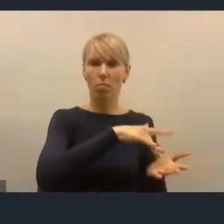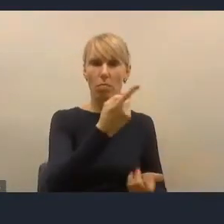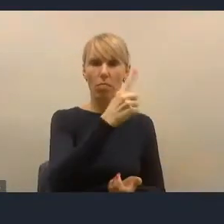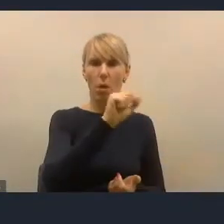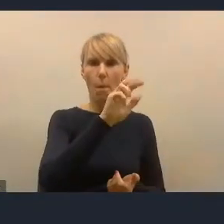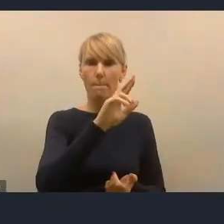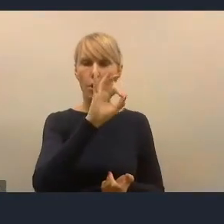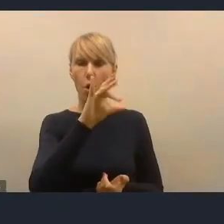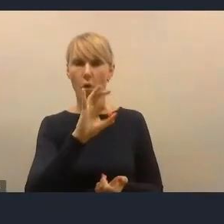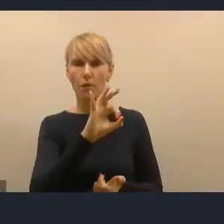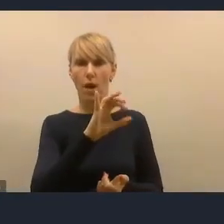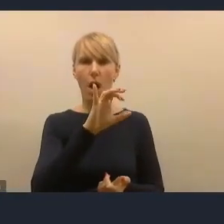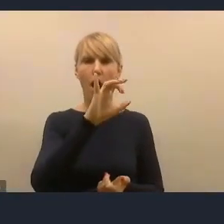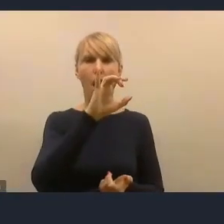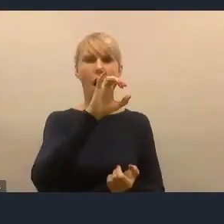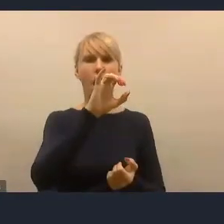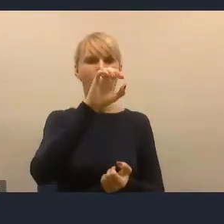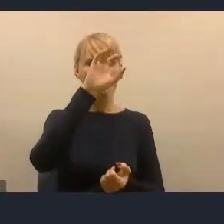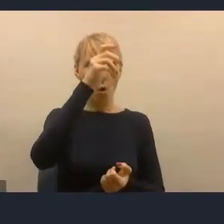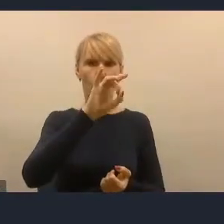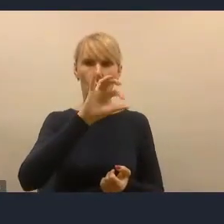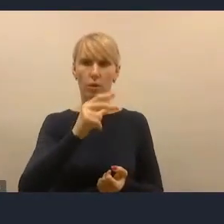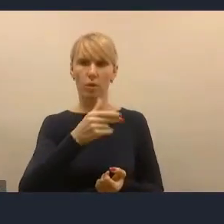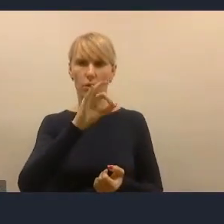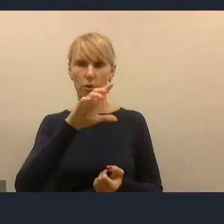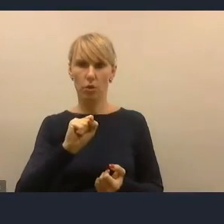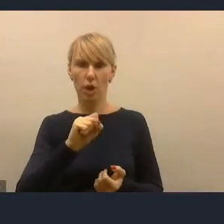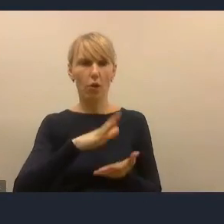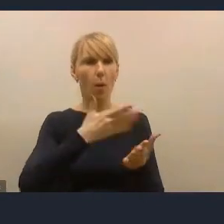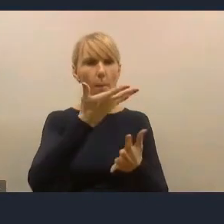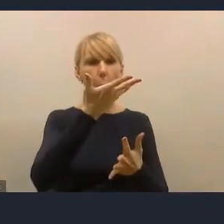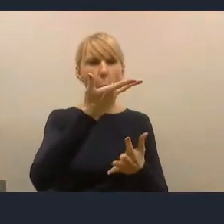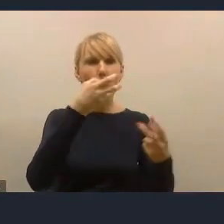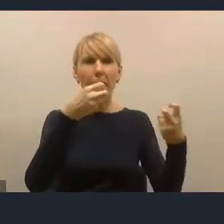To był internetowy system, bardzo był rozreklamowany na początku.